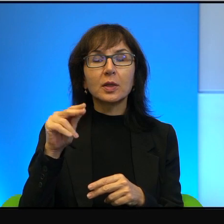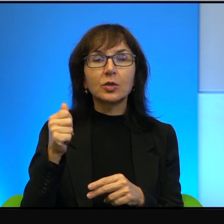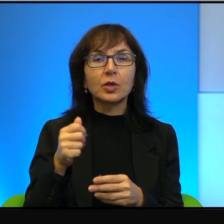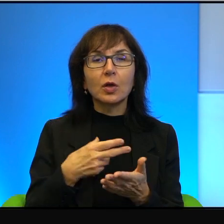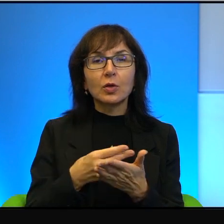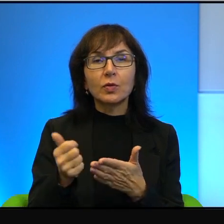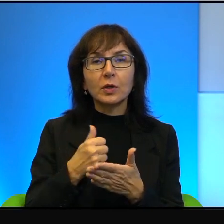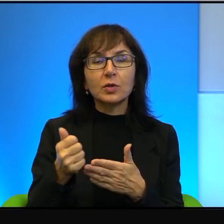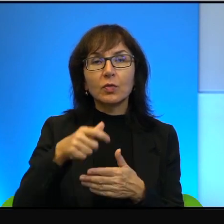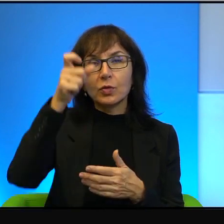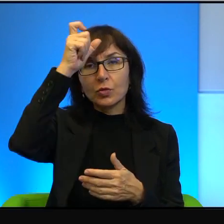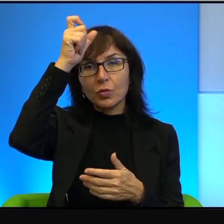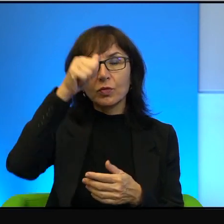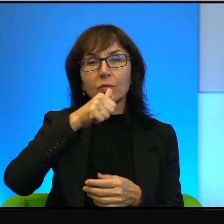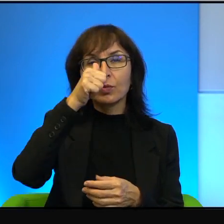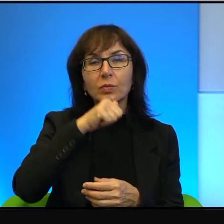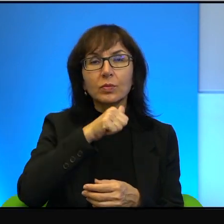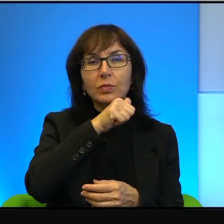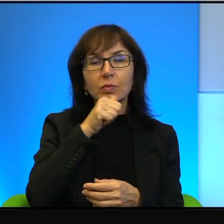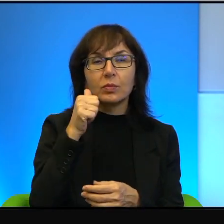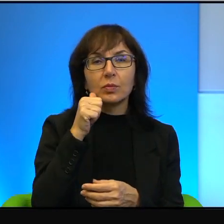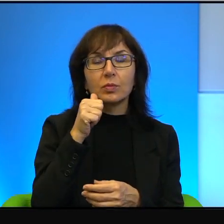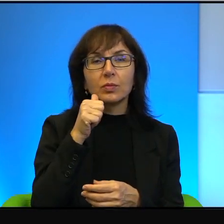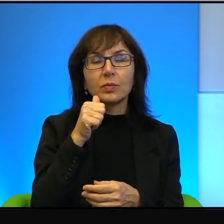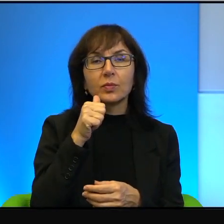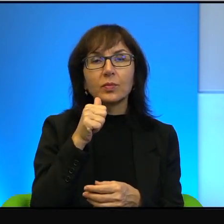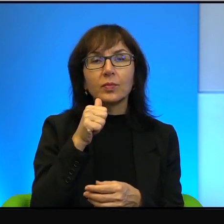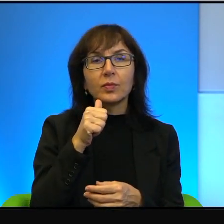który pozostał anonimowy, o którym tylko i wyłącznie to było wiadomo,